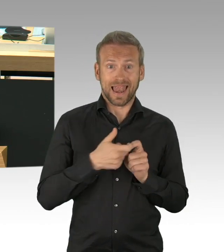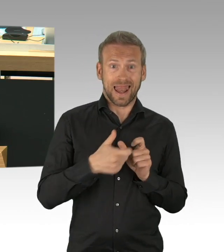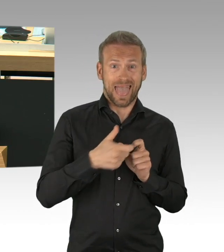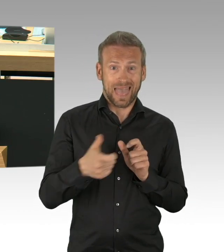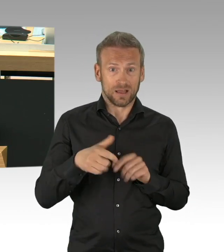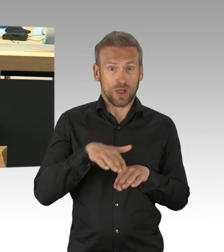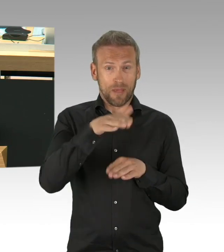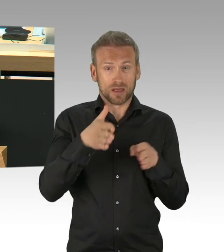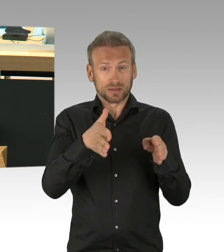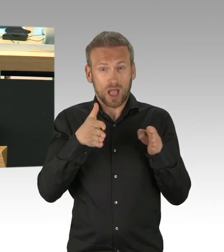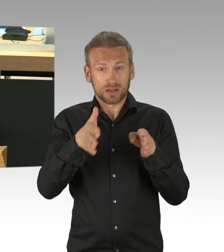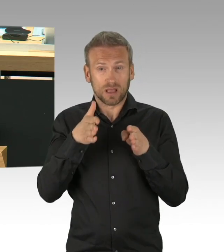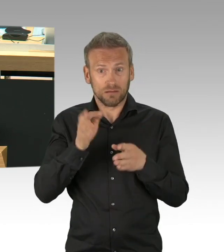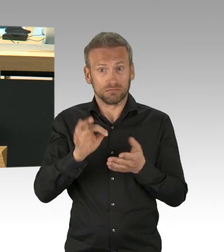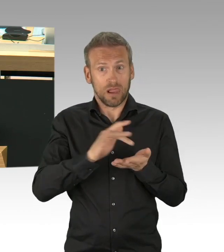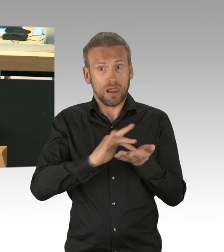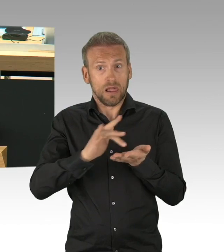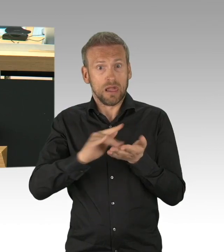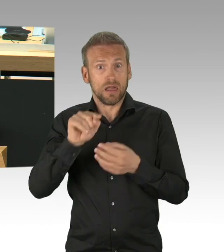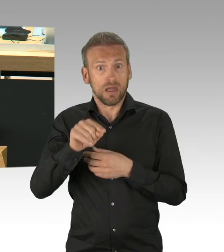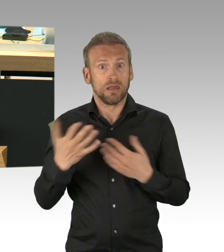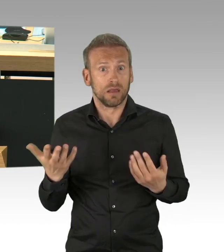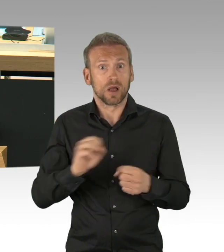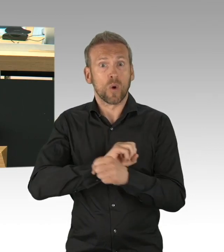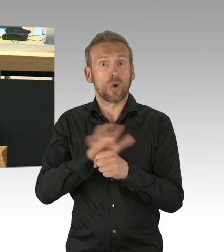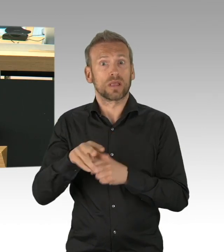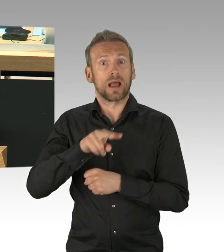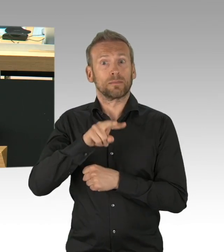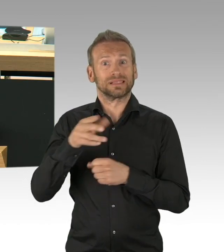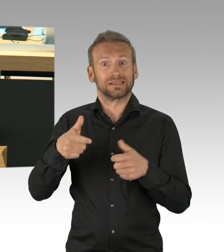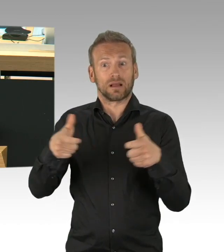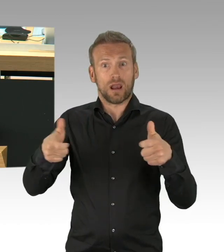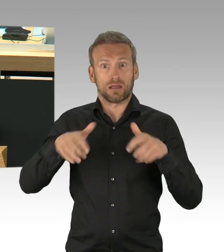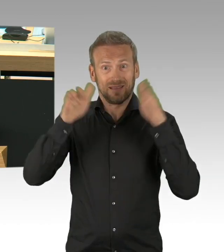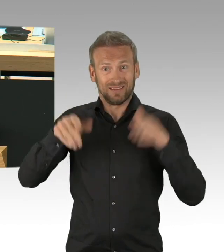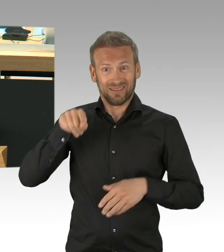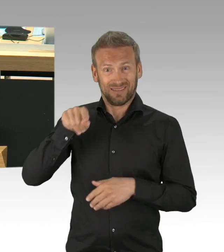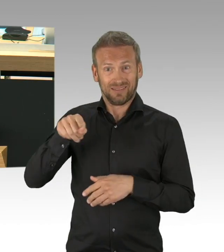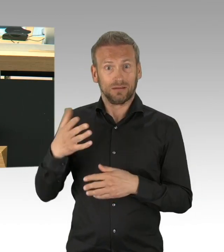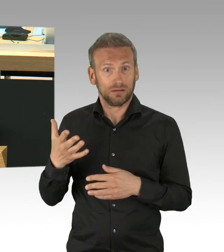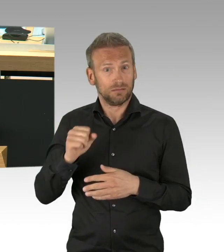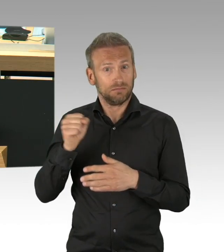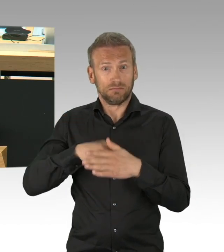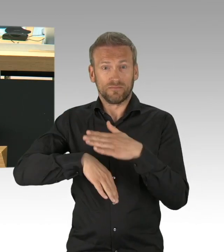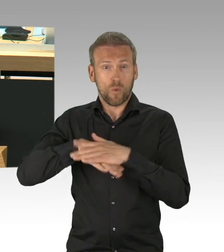Jeder Fahrradunfall wäre zum Lebensrisiko geworden, jedes Herzleiden, jeder Krebs erst recht.